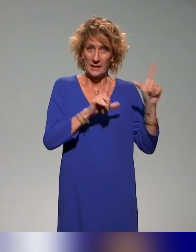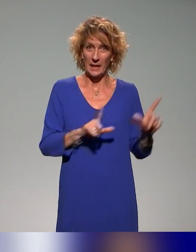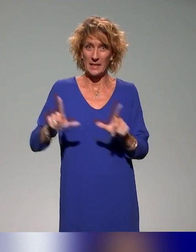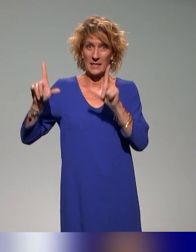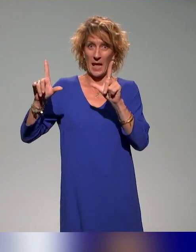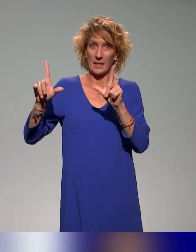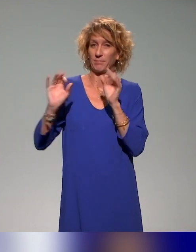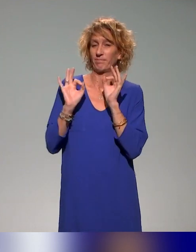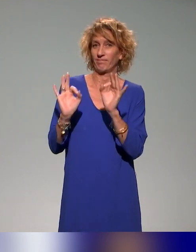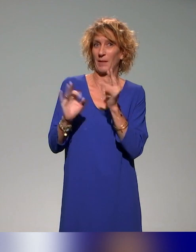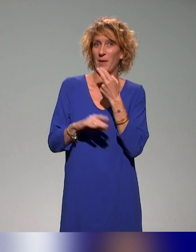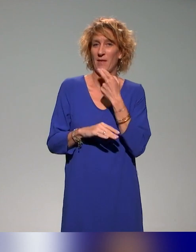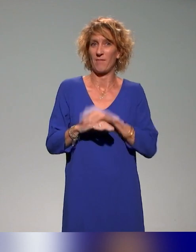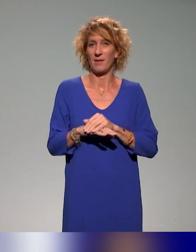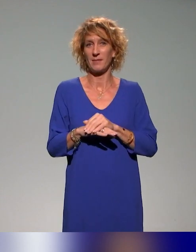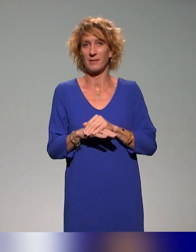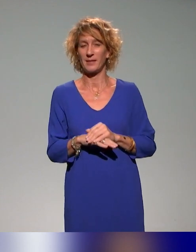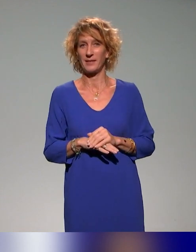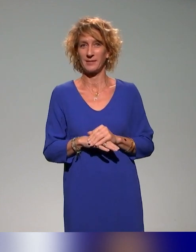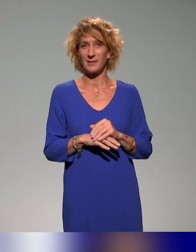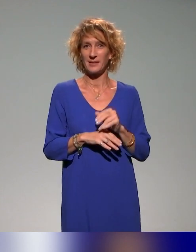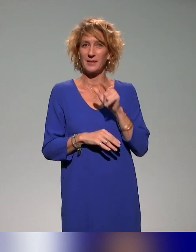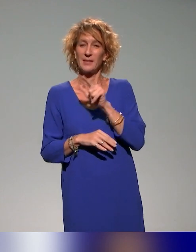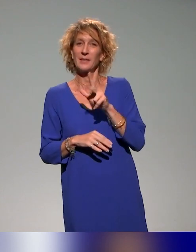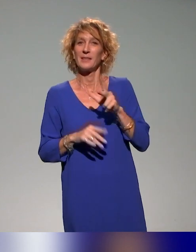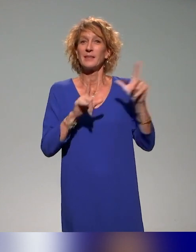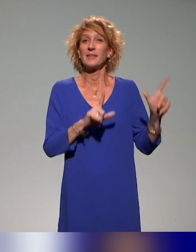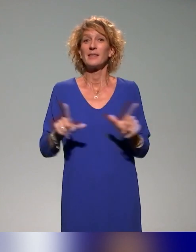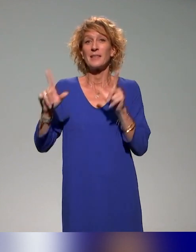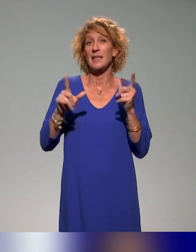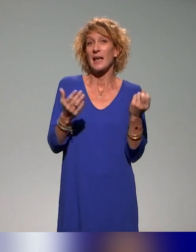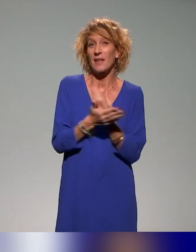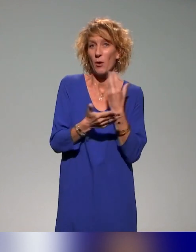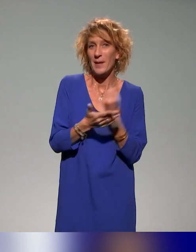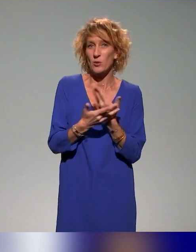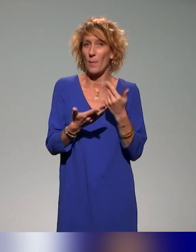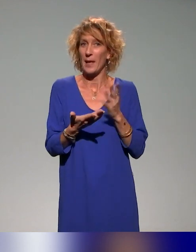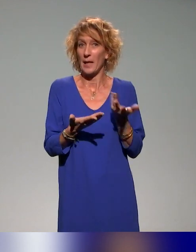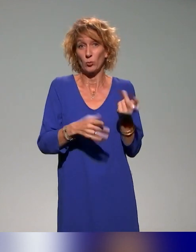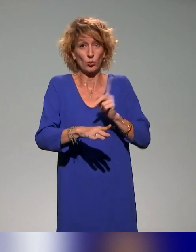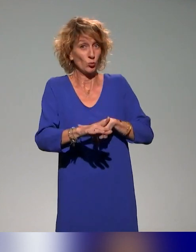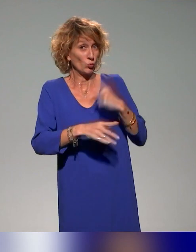On avait juste deux-trois slides d'informations, mais on peut prendre des questions s'il y en a.